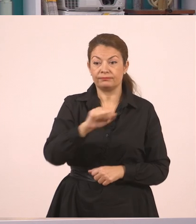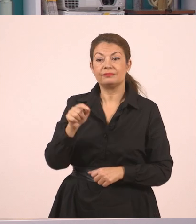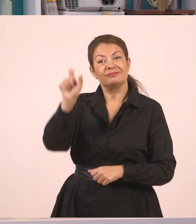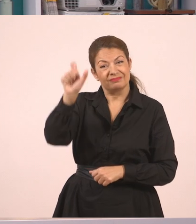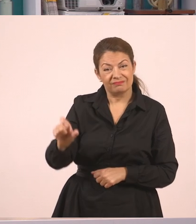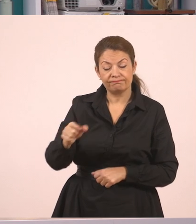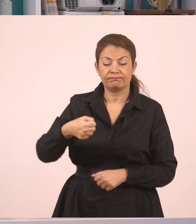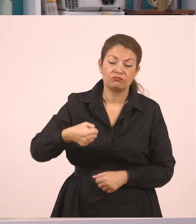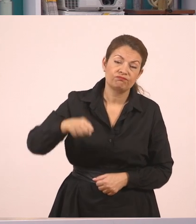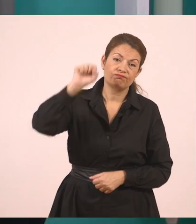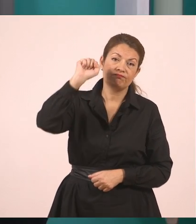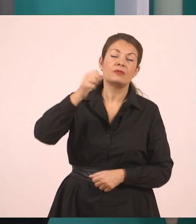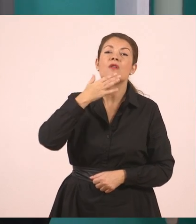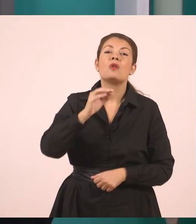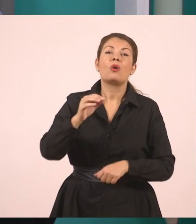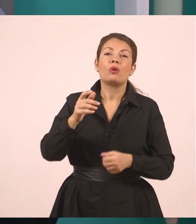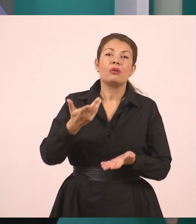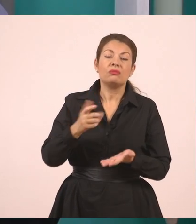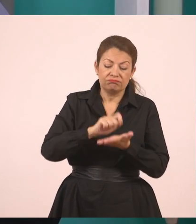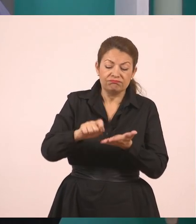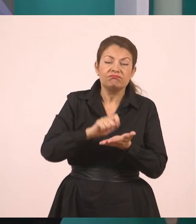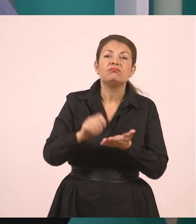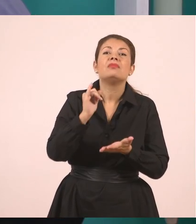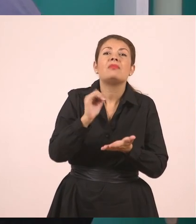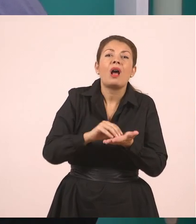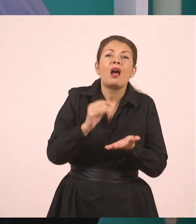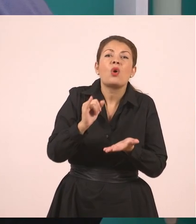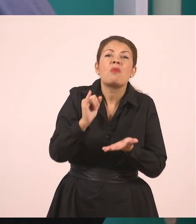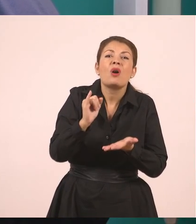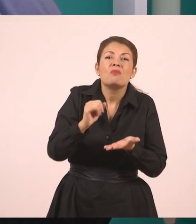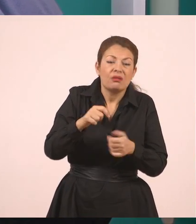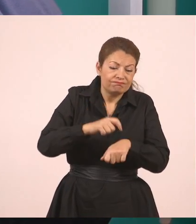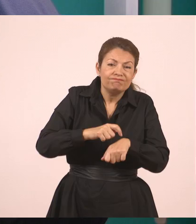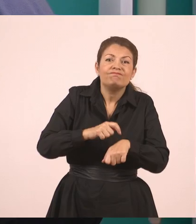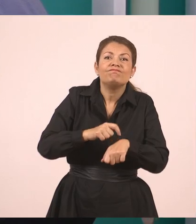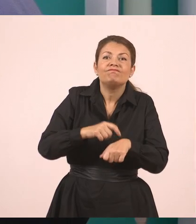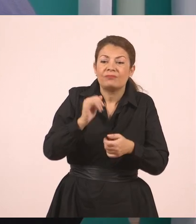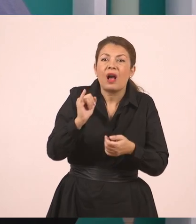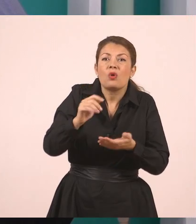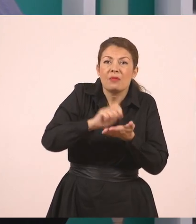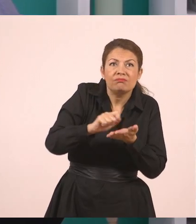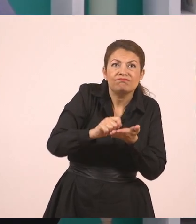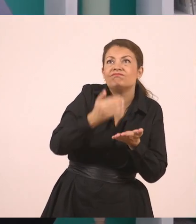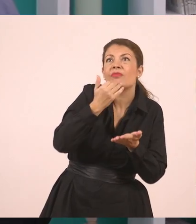Γιατί ακόμα έγραφε. Και λέει, "Κυρία, δεν μπορώ να έρθω τώρα να τον σβήσω.